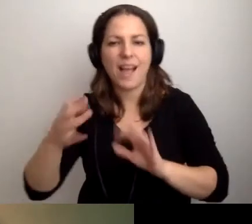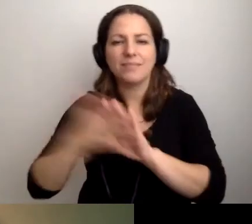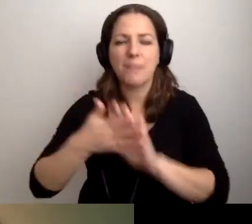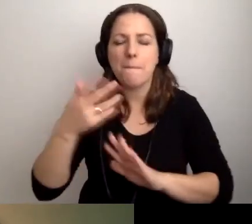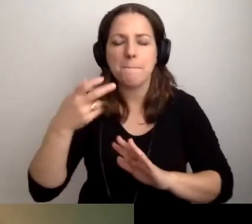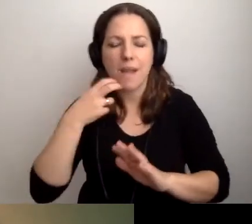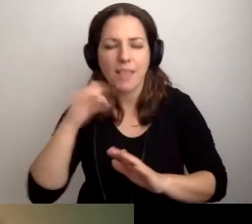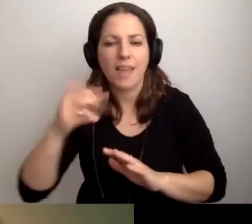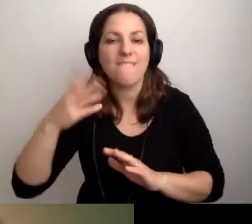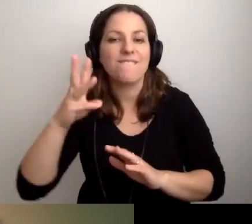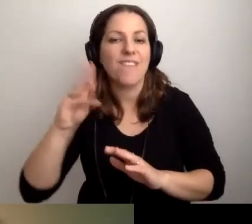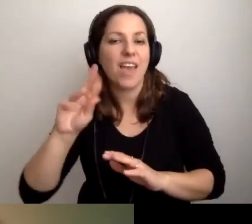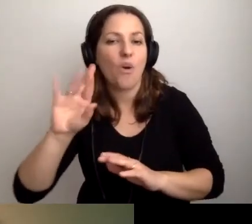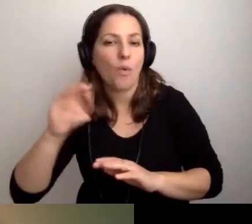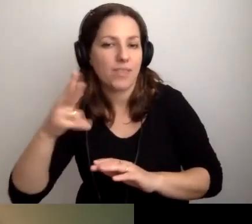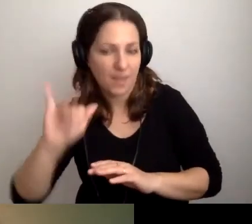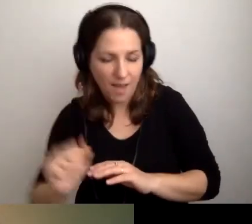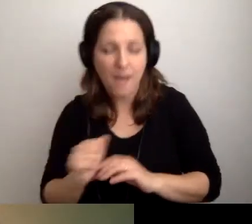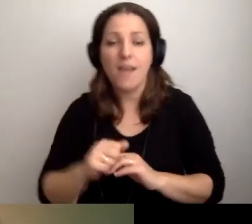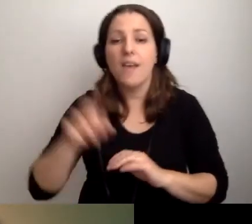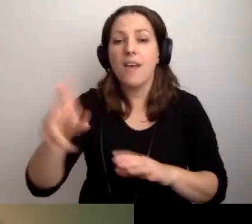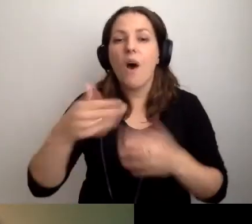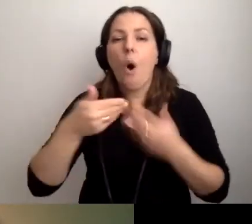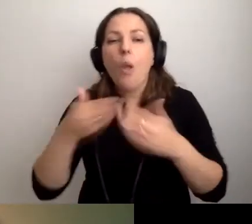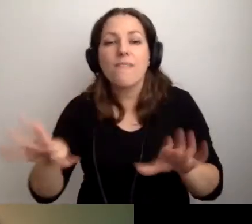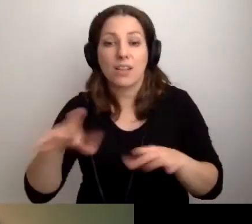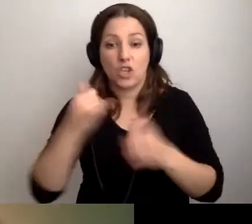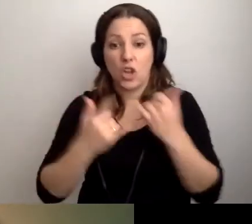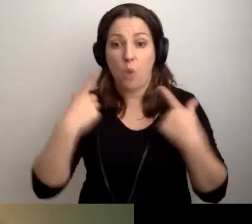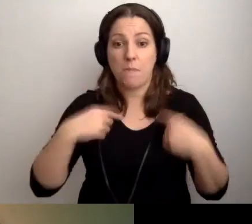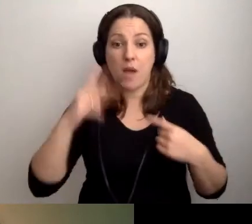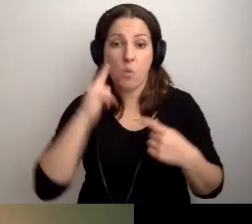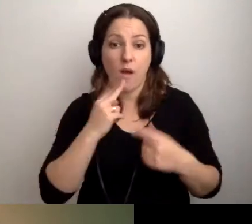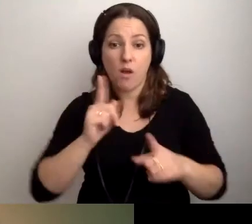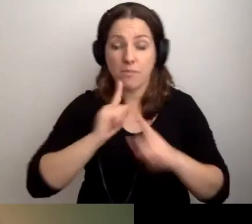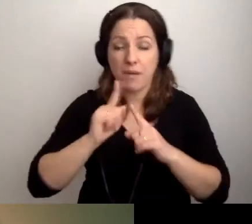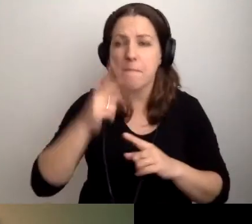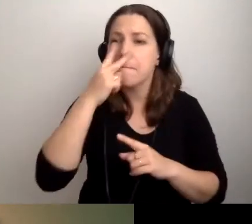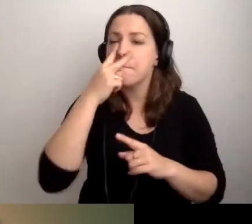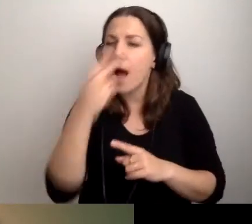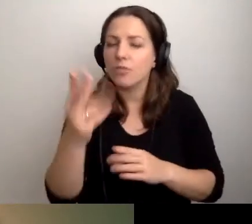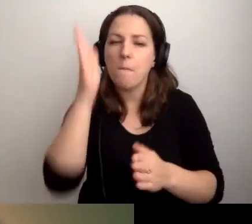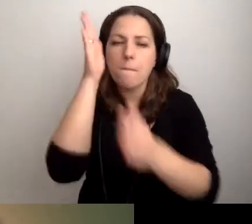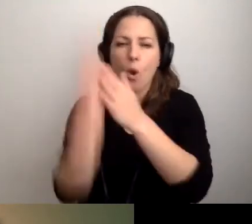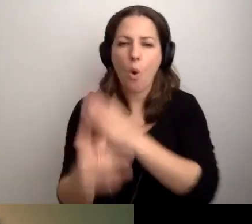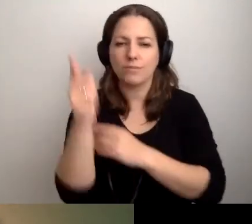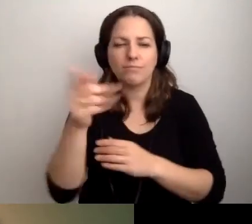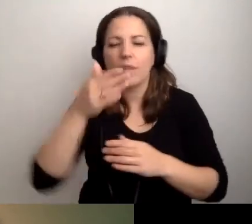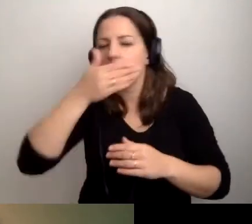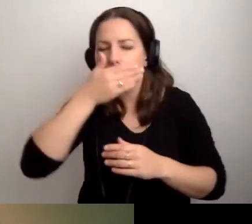Miejmy w sobie tę otwartość. Kiedy rozmawiamy z osobą głuchą, patrzmy prosto na nią. Nie zakrywajmy ust.